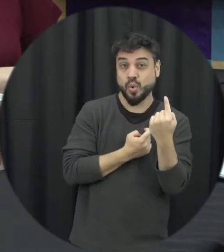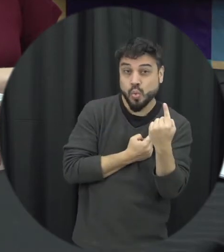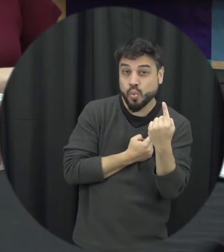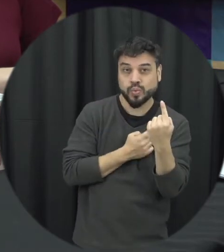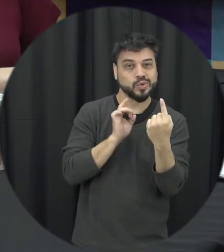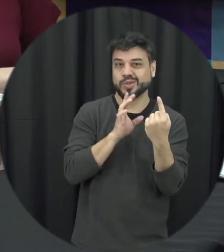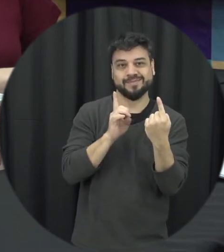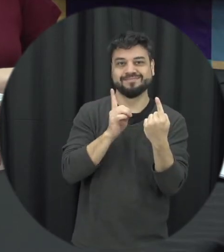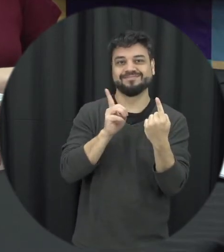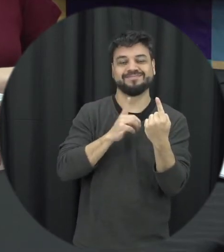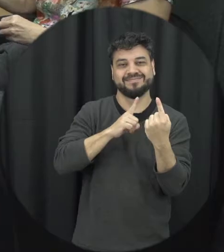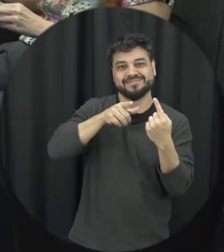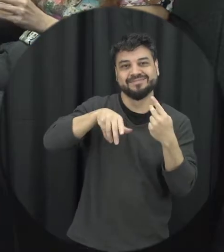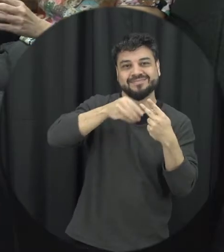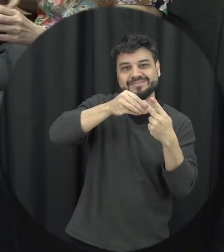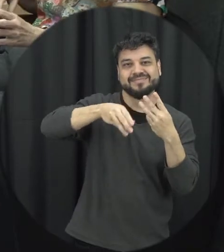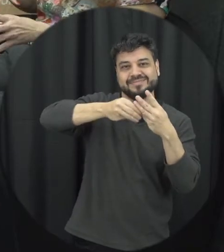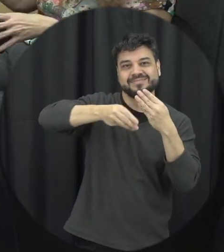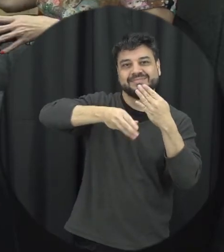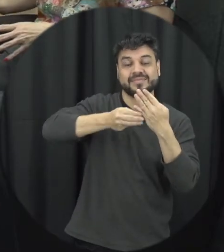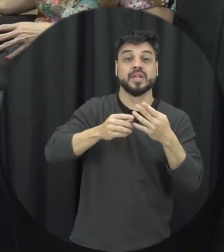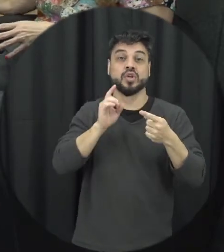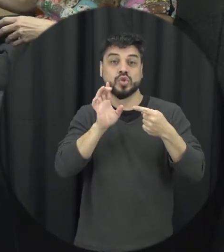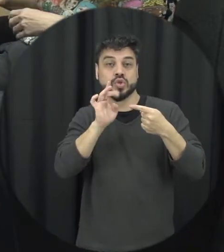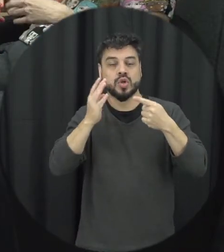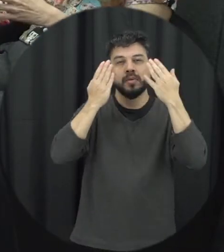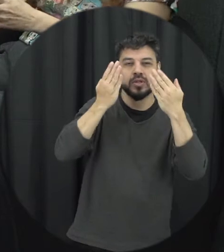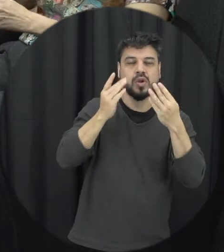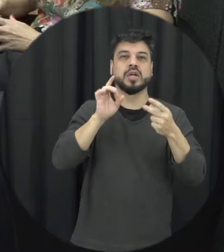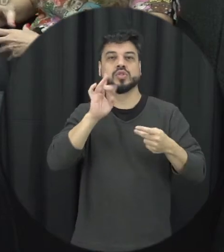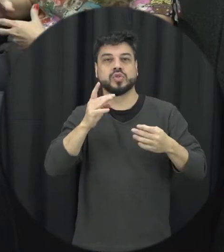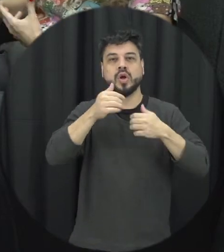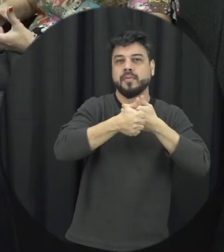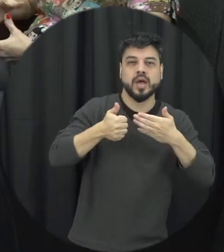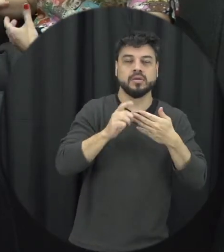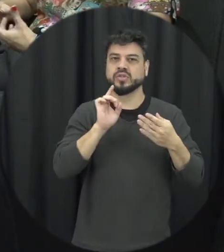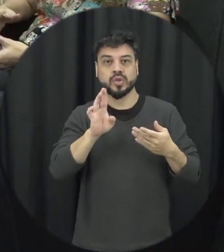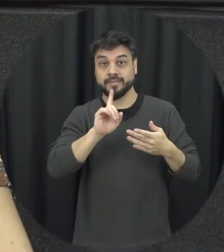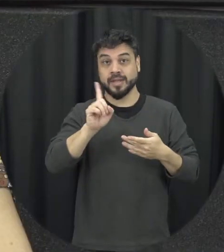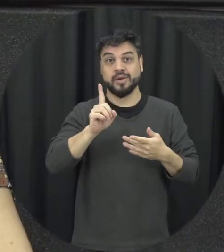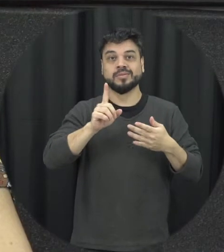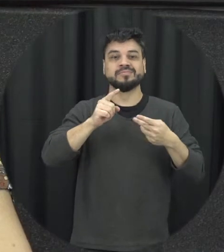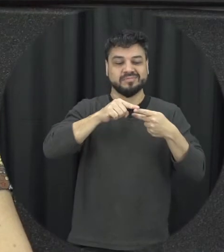isoladamente só a violência psicológica, só moral só então a gente tem uma sobreposição, uma